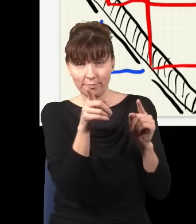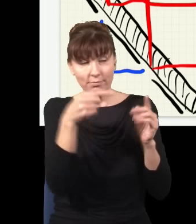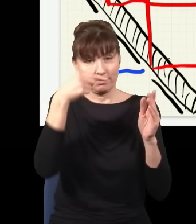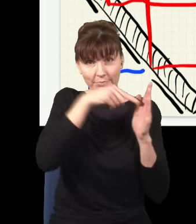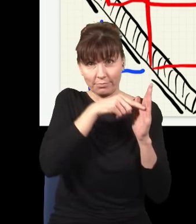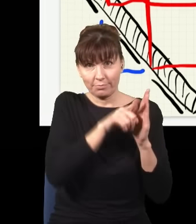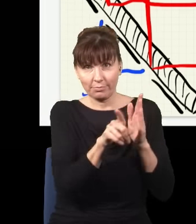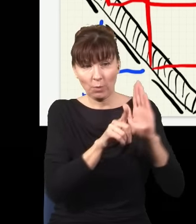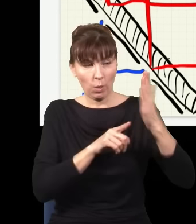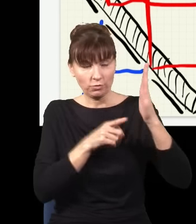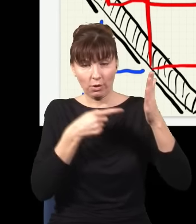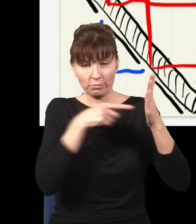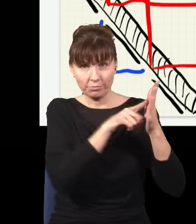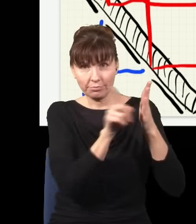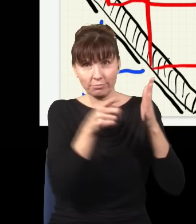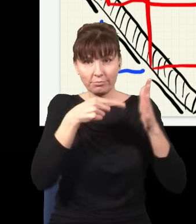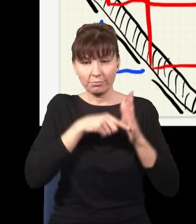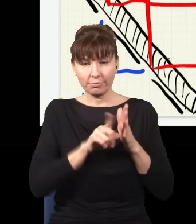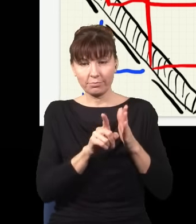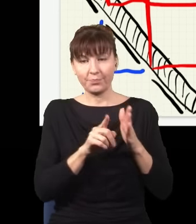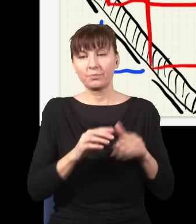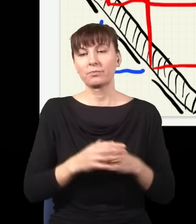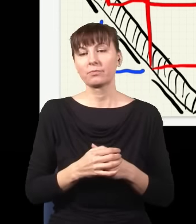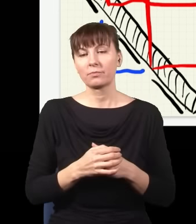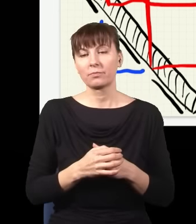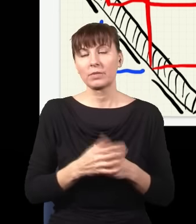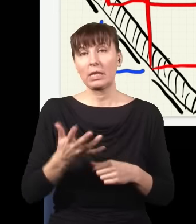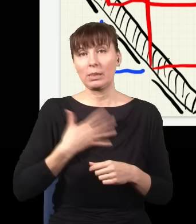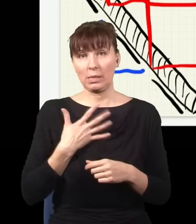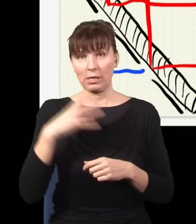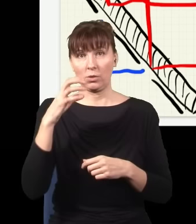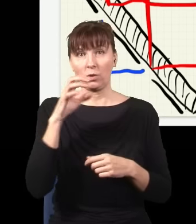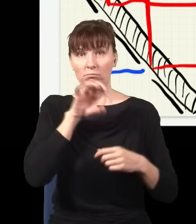I teraz ja mogę sobie postawić dwa detektory na drodze tych dwóch wiązek i to w żaden sposób nie zmieni wyniku